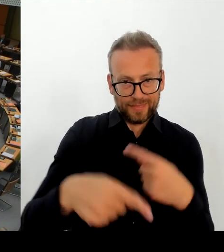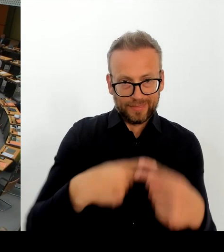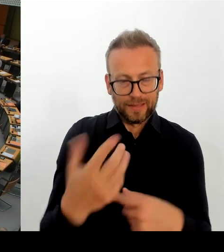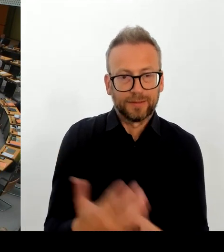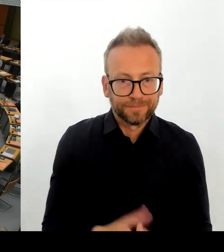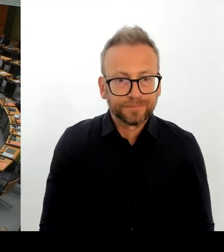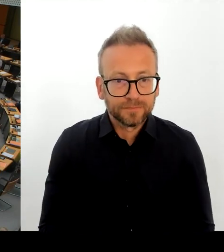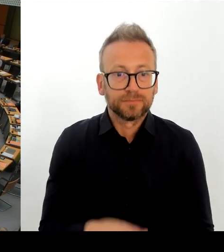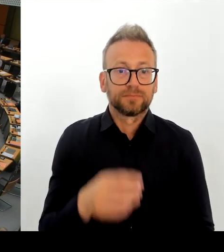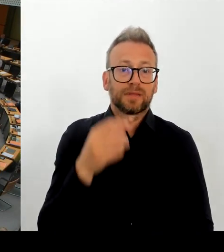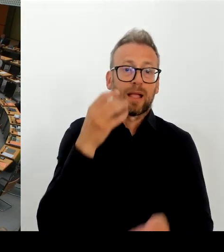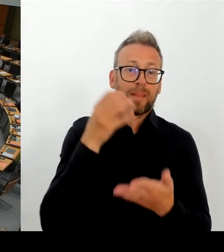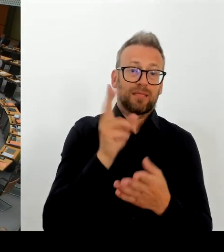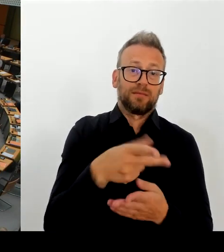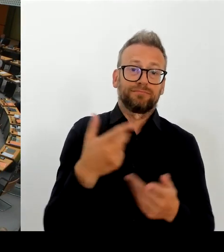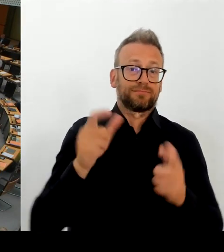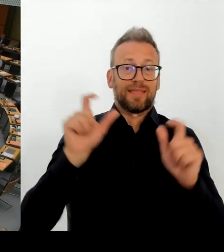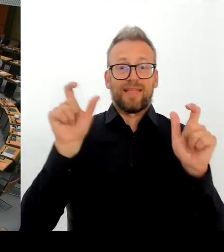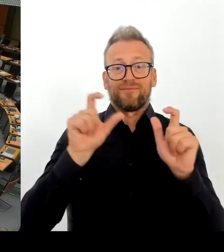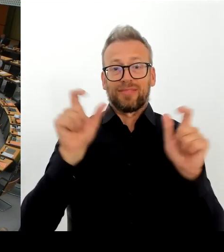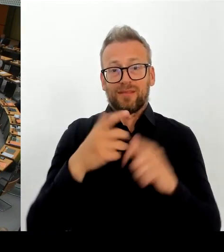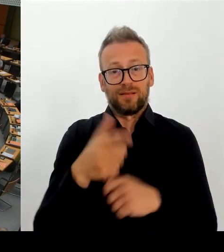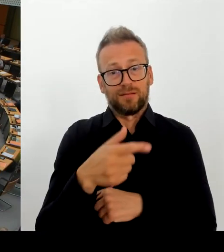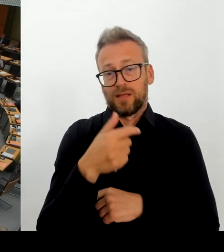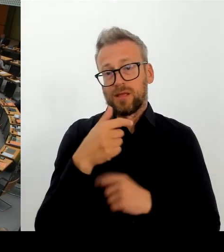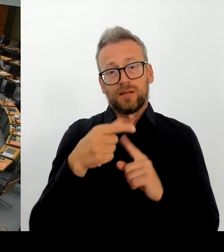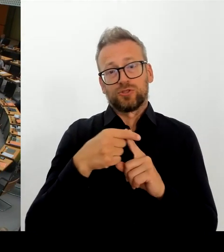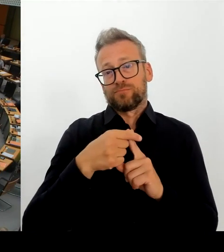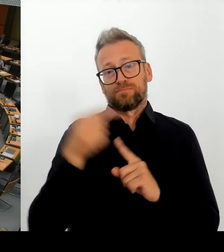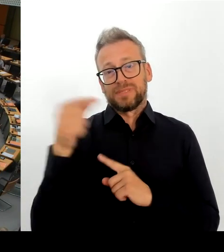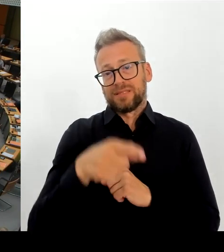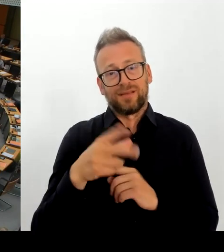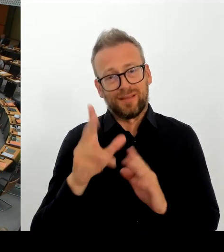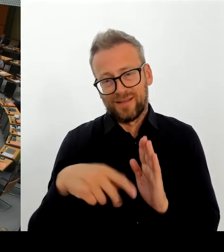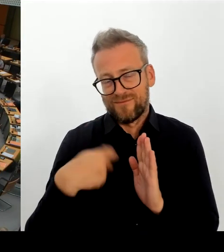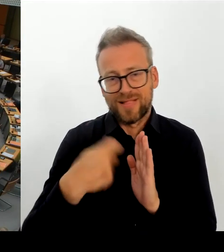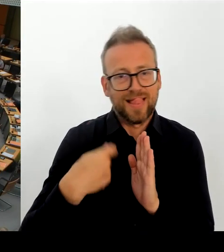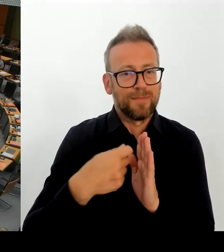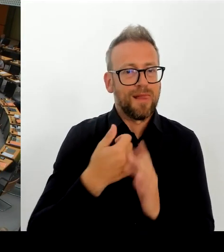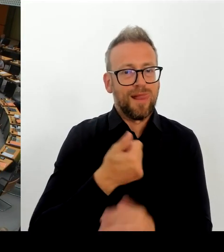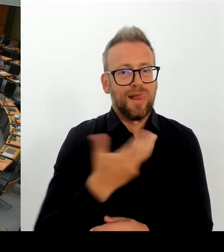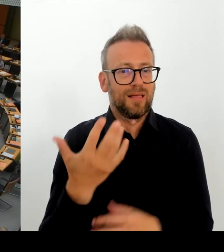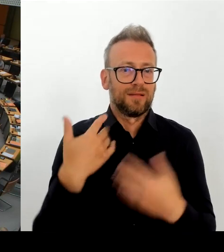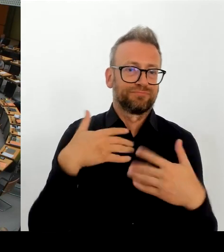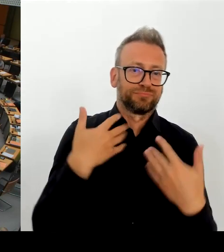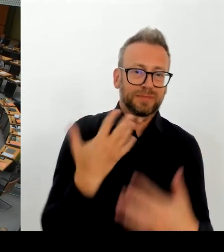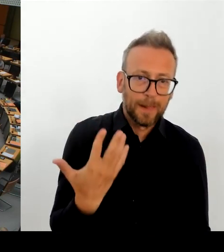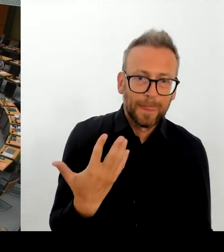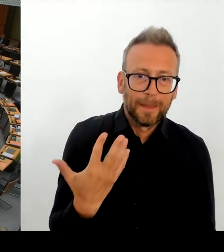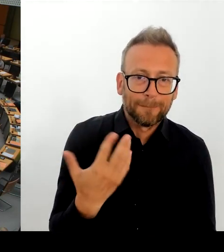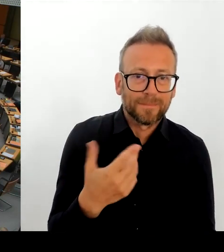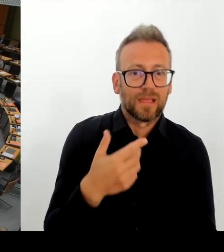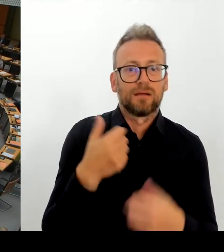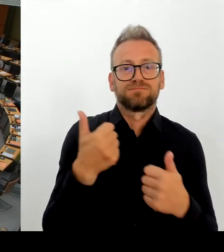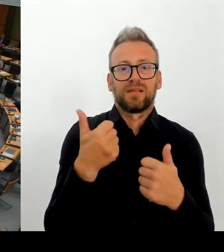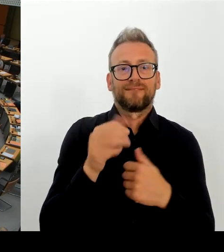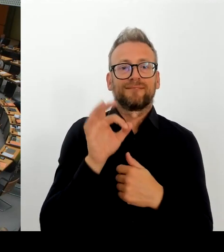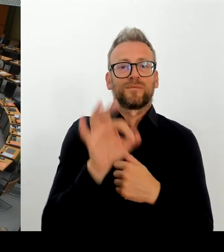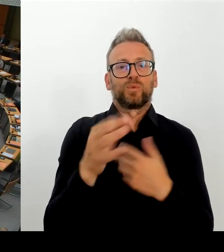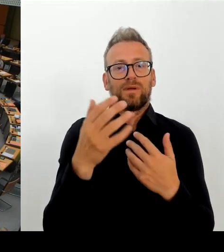Vielen Dank, Herr Regierender Bürgermeister. Jetzt gibt es ja dieses Protestschreiben von über 200 weltweit renommierten Regisseuren, in